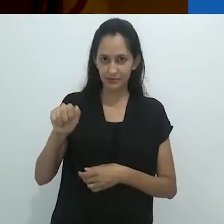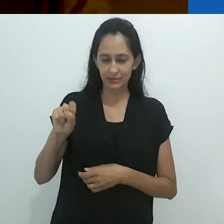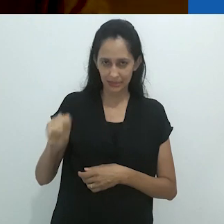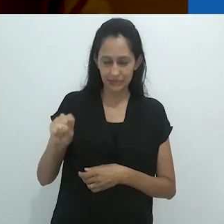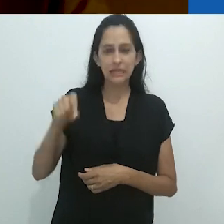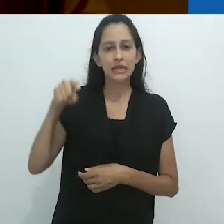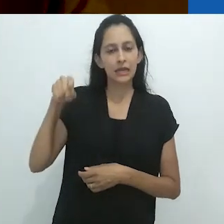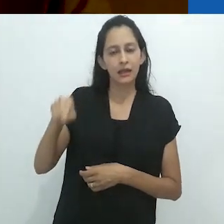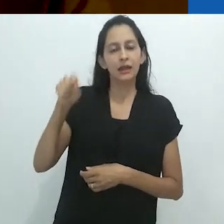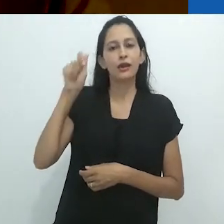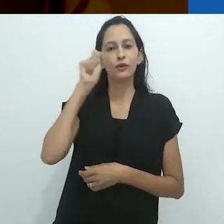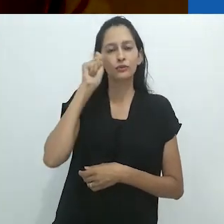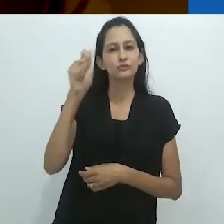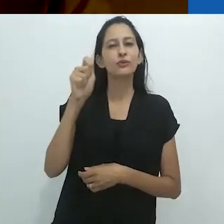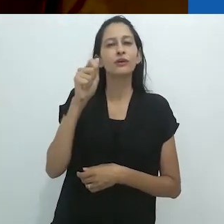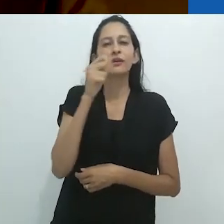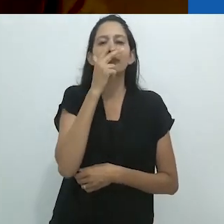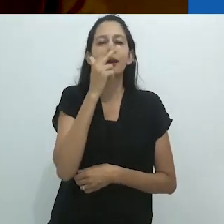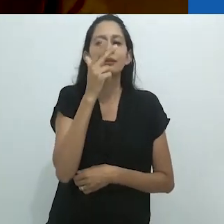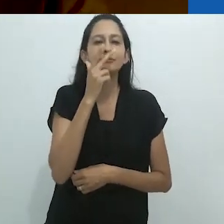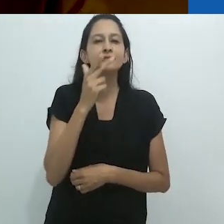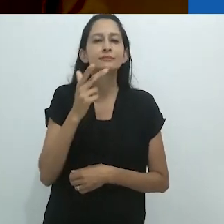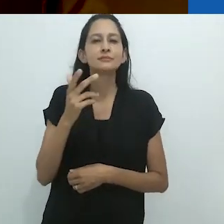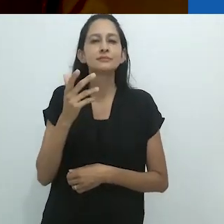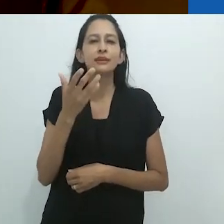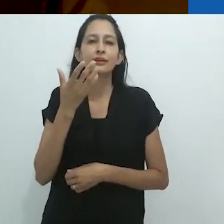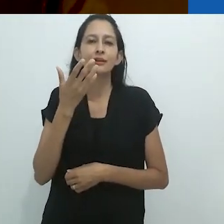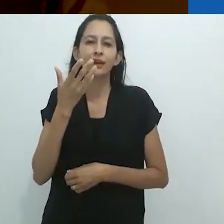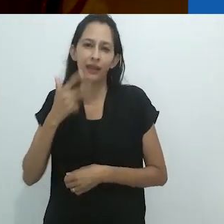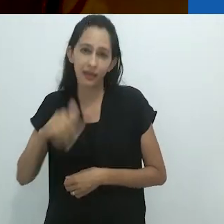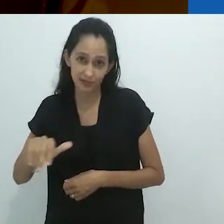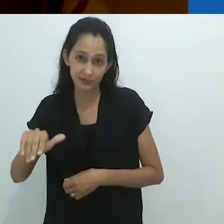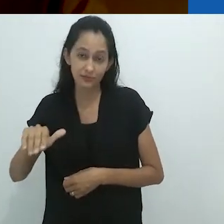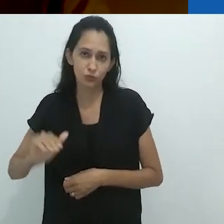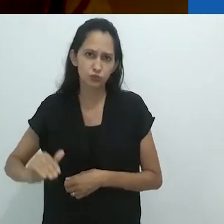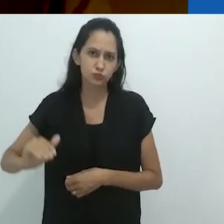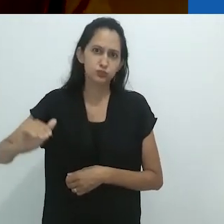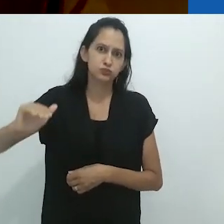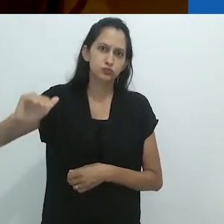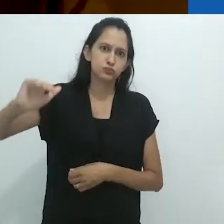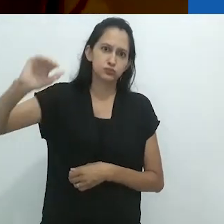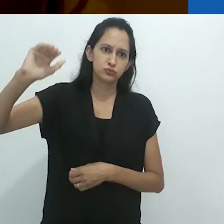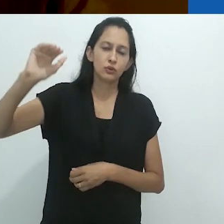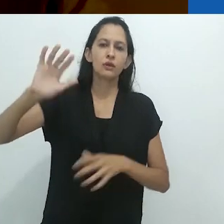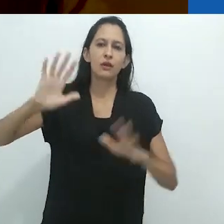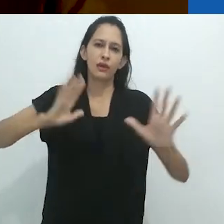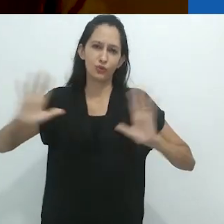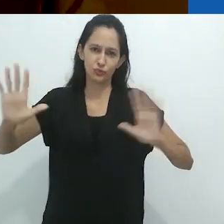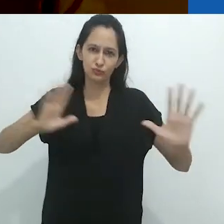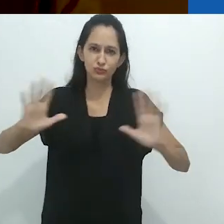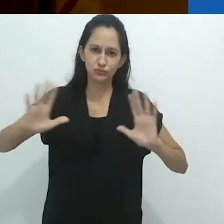em vários aspectos uma criança crescida (e um roteirista de Hollywood).